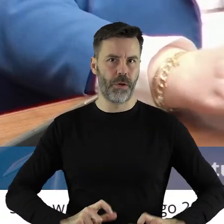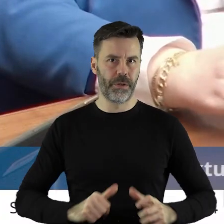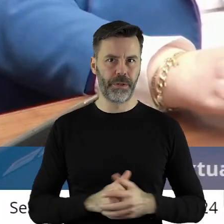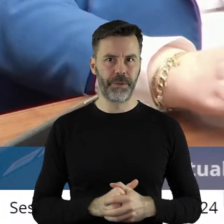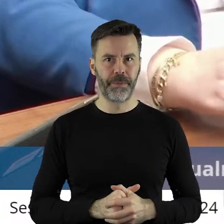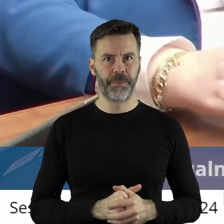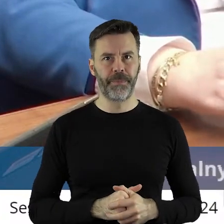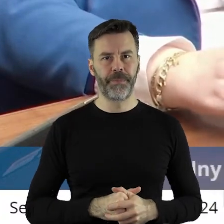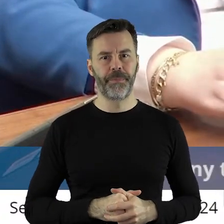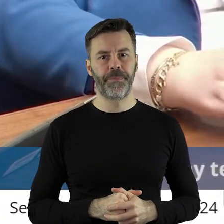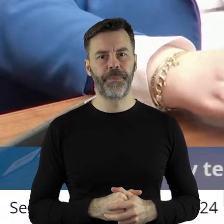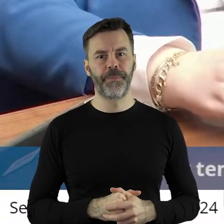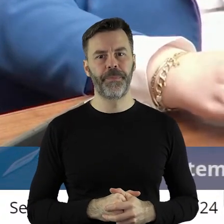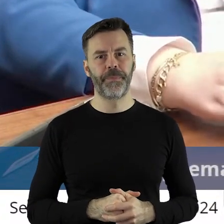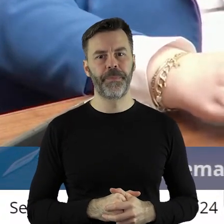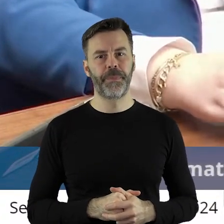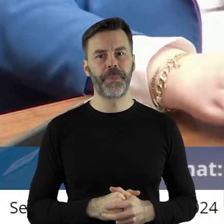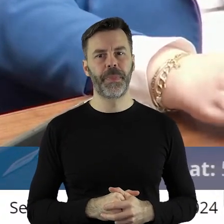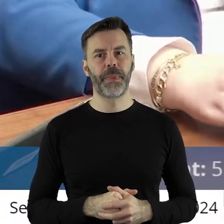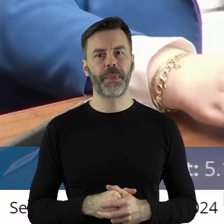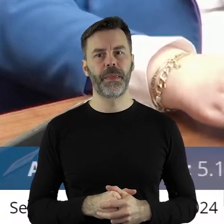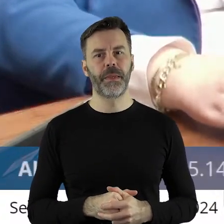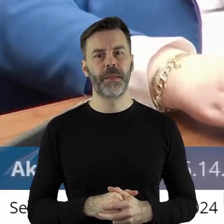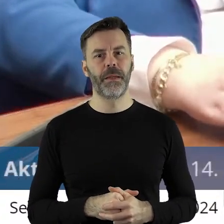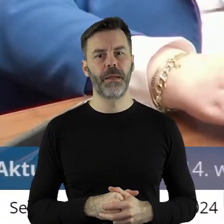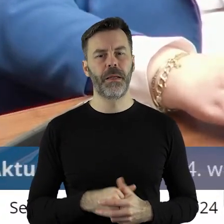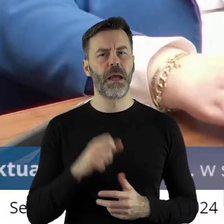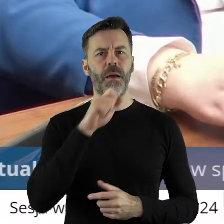Co do gospodarowania zasobem myślę, że warto w tym miejscu nigdy o tym nie mówiłem,